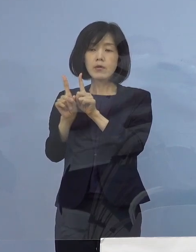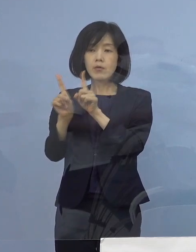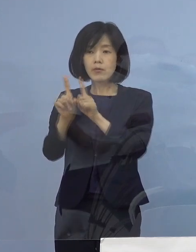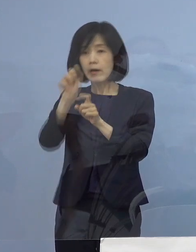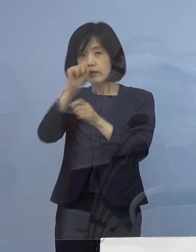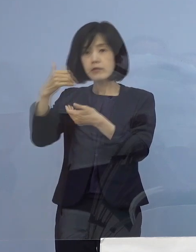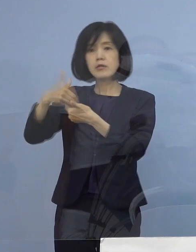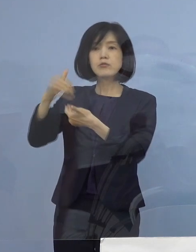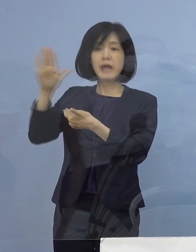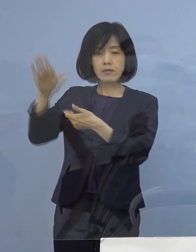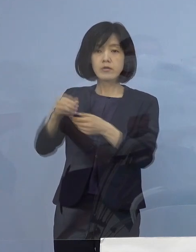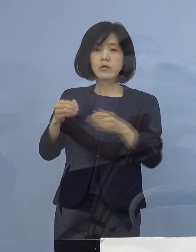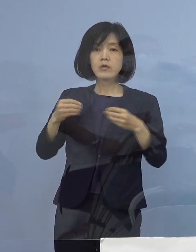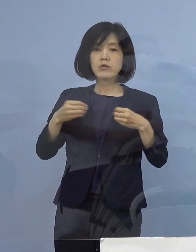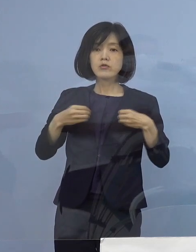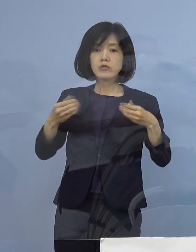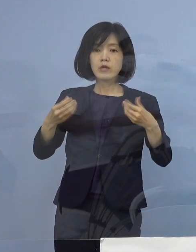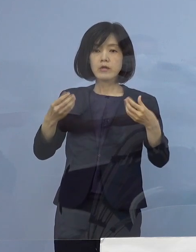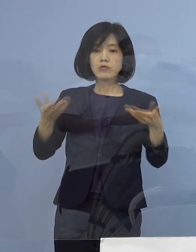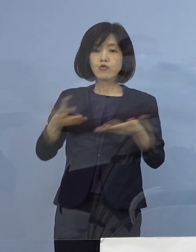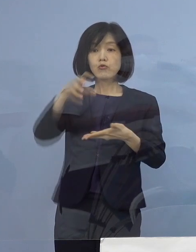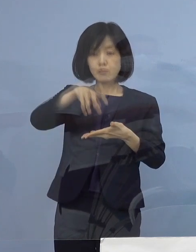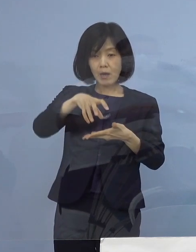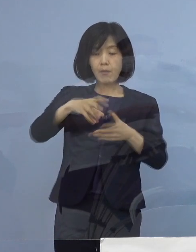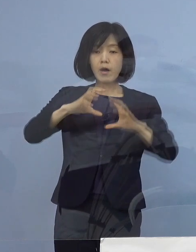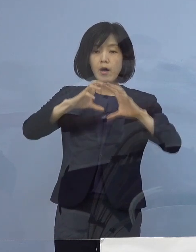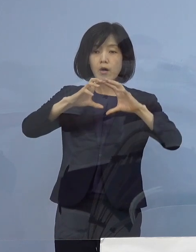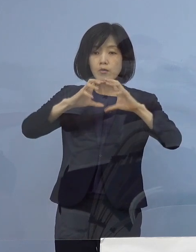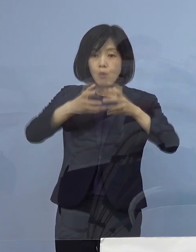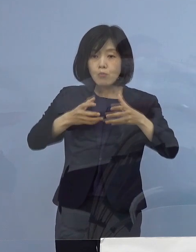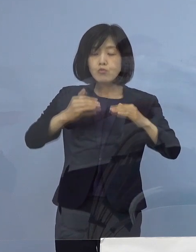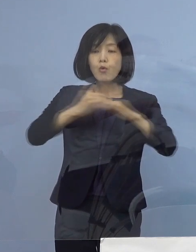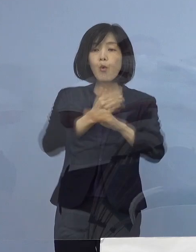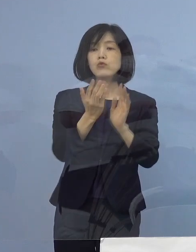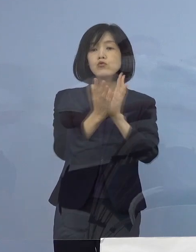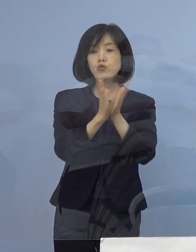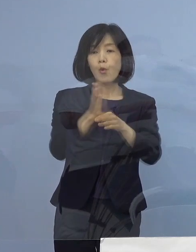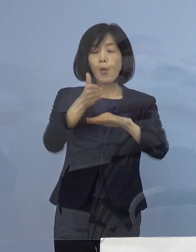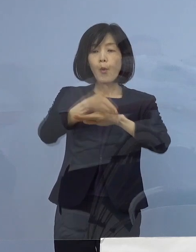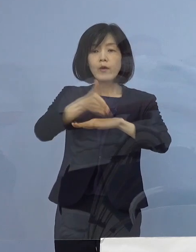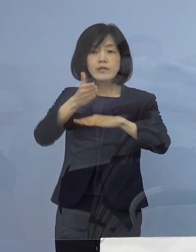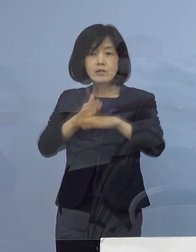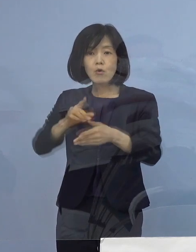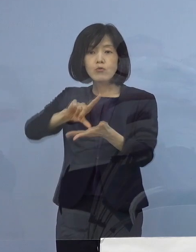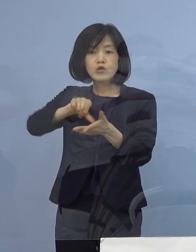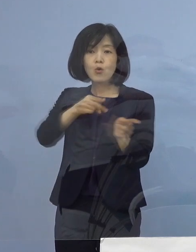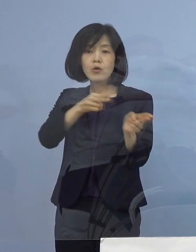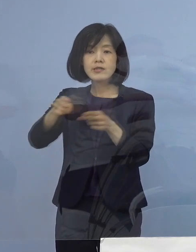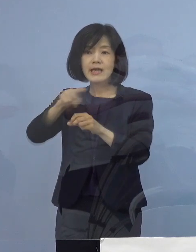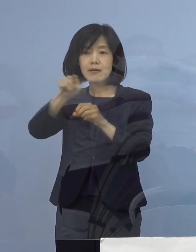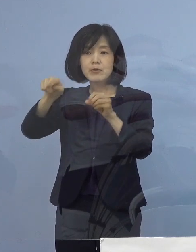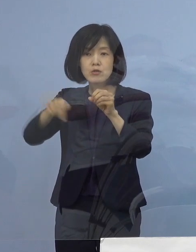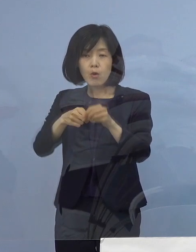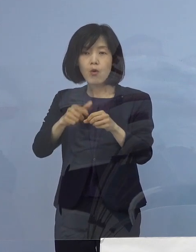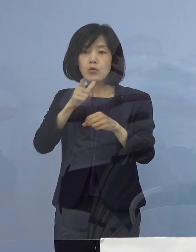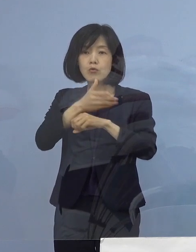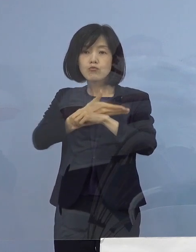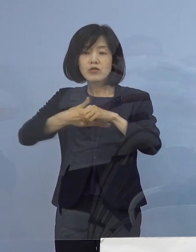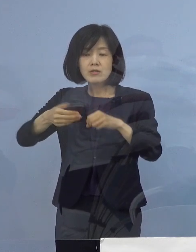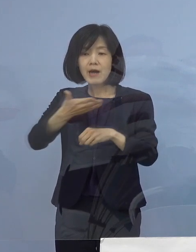職場名につきましては 国土交通省四国地方整備局徳島河川国道事務所となります